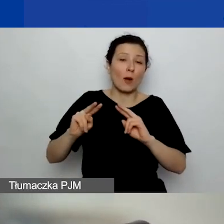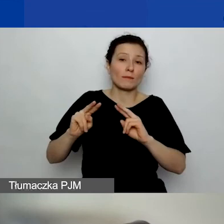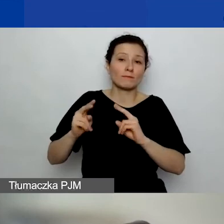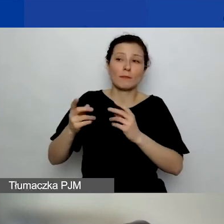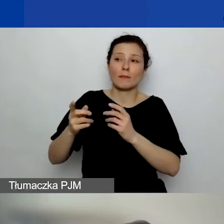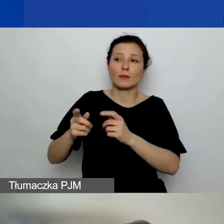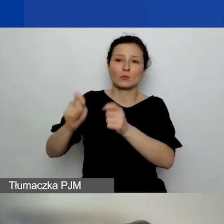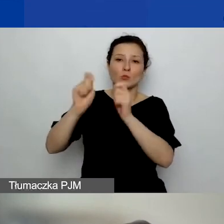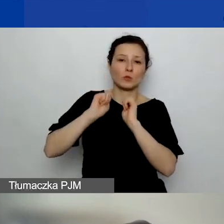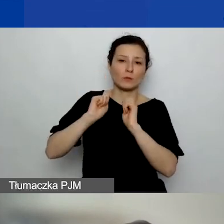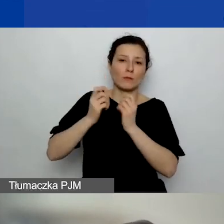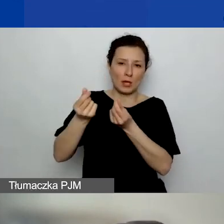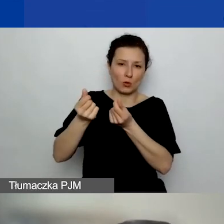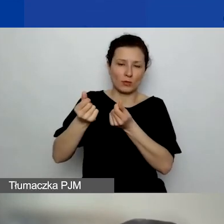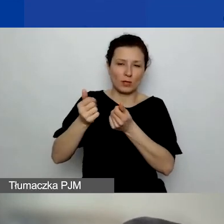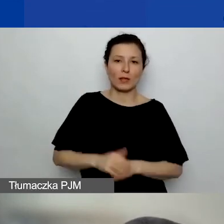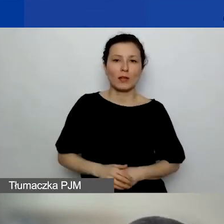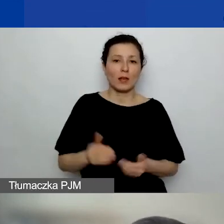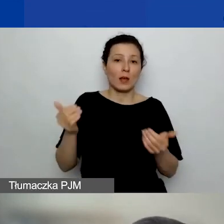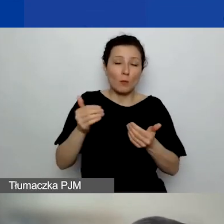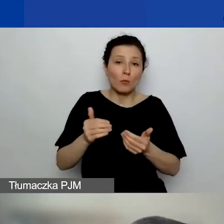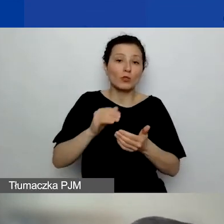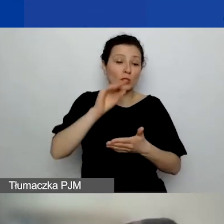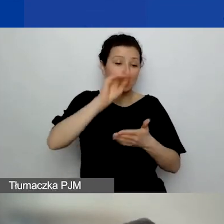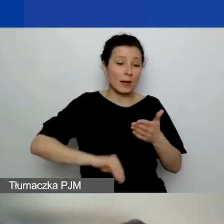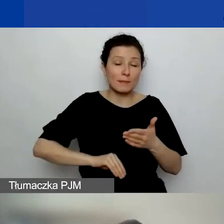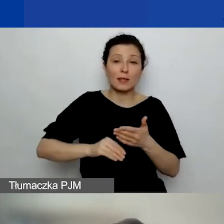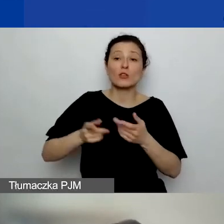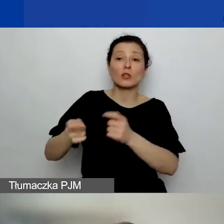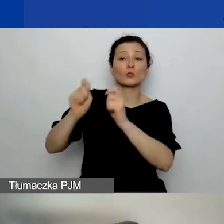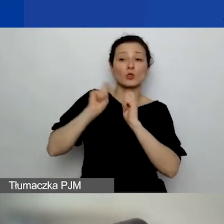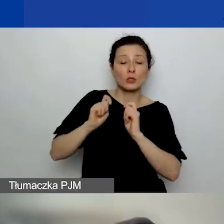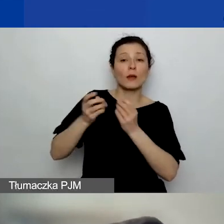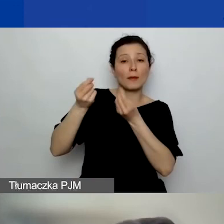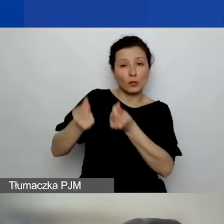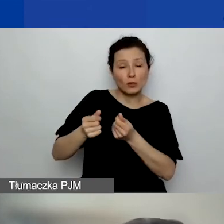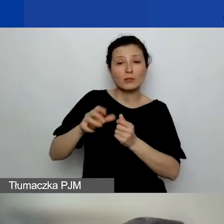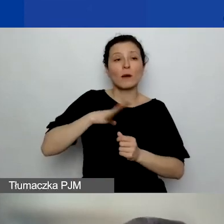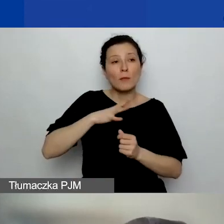Jeżeli tylko możecie opisać, że ta darowizna została wykorzystana na jakieś konkretne projektowe przedsięwzięcie